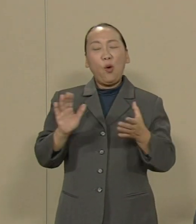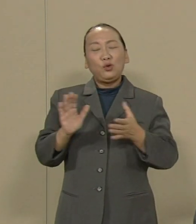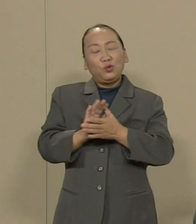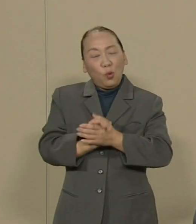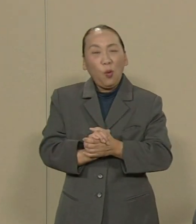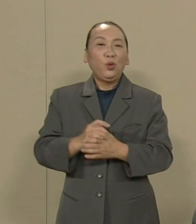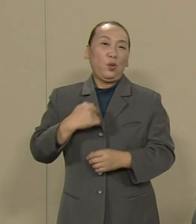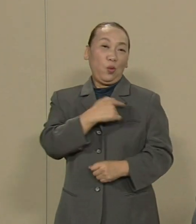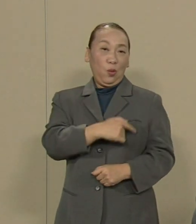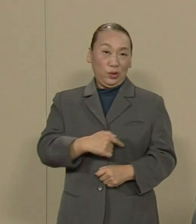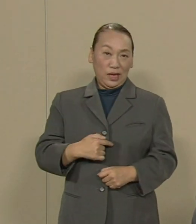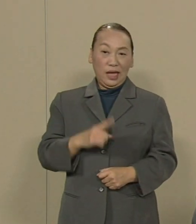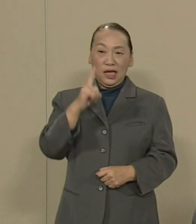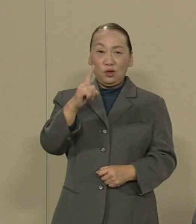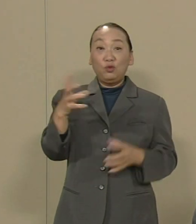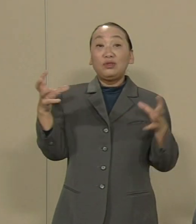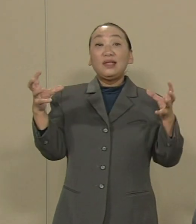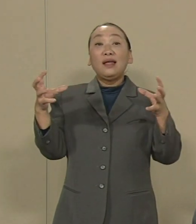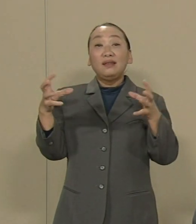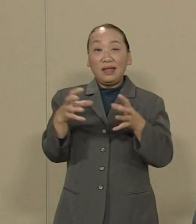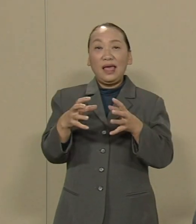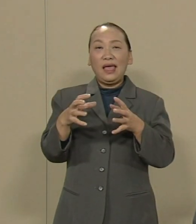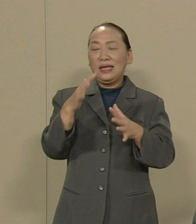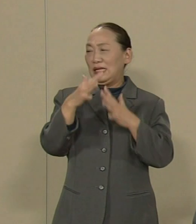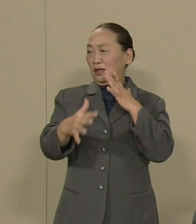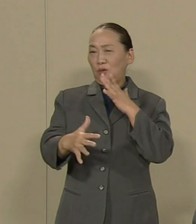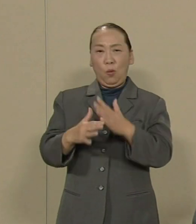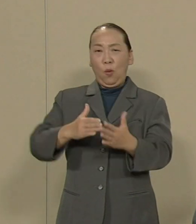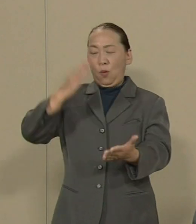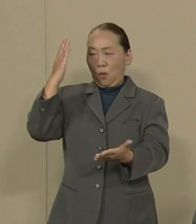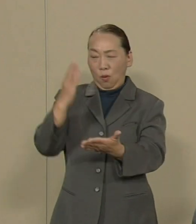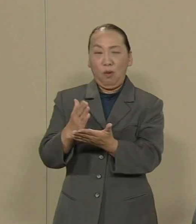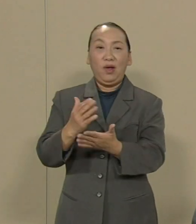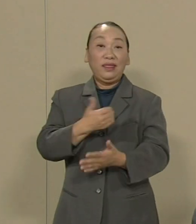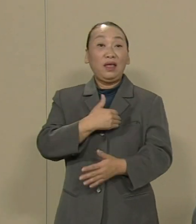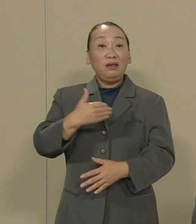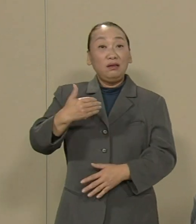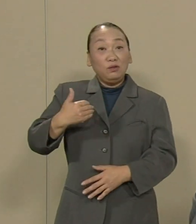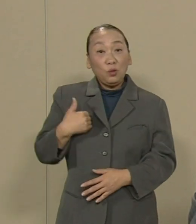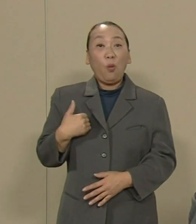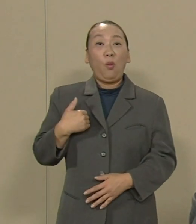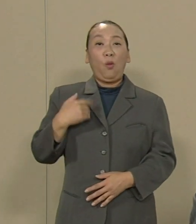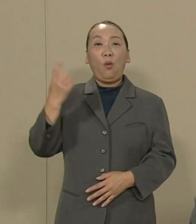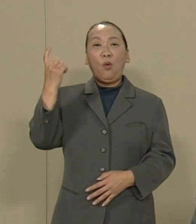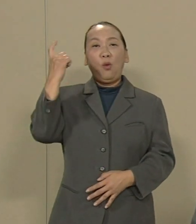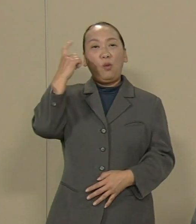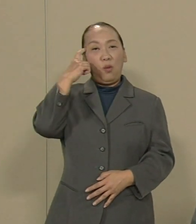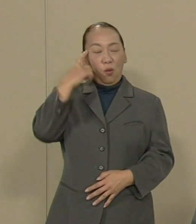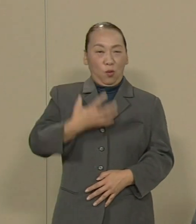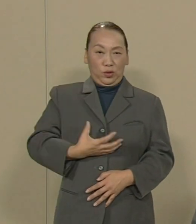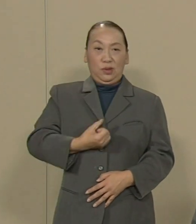ひとつになって 戦争を阻むことができる そういう存在だと 私は確信しています